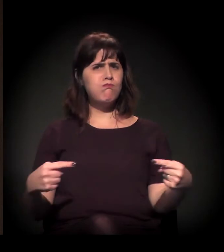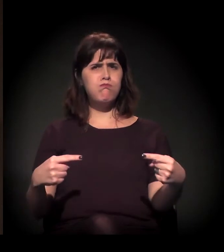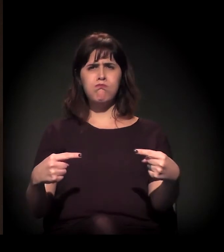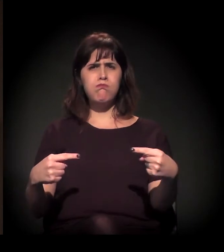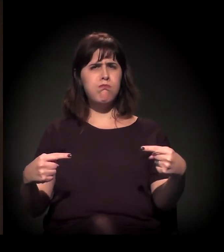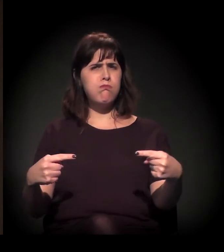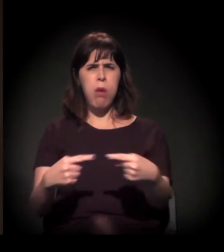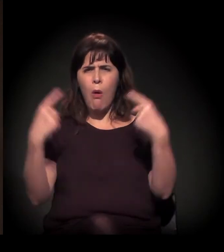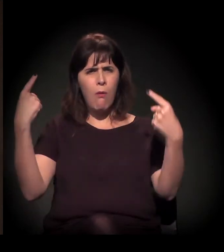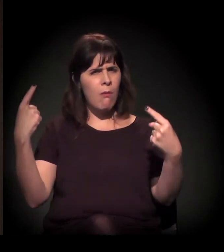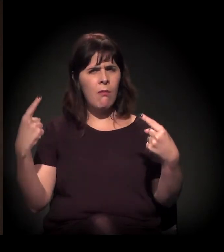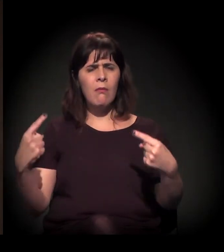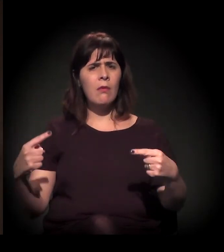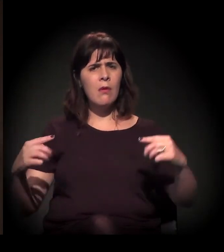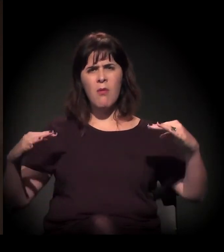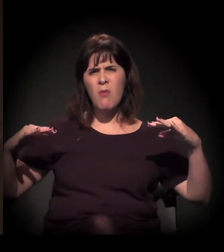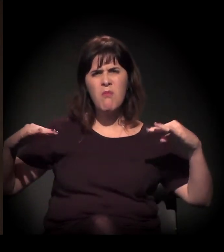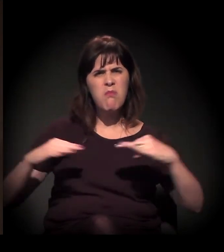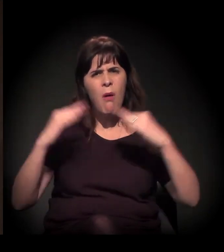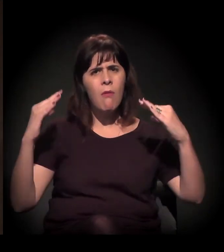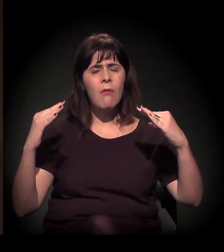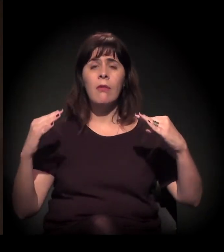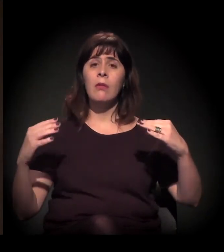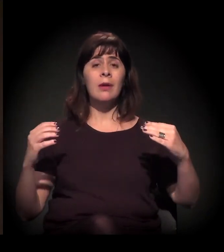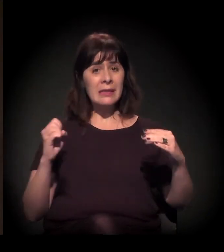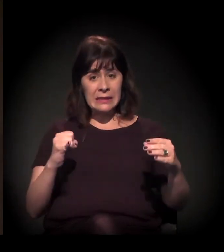Quando você não tem mediação, a emergência do conflito,